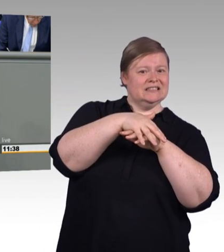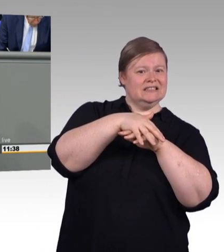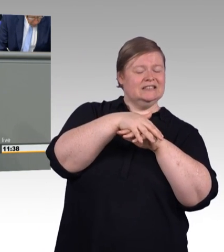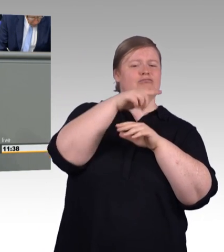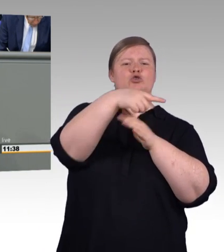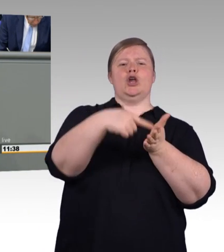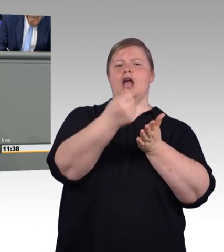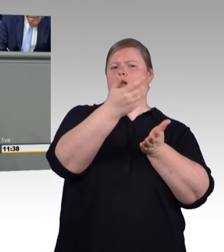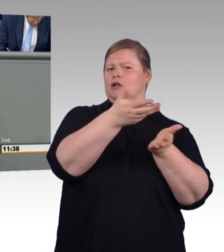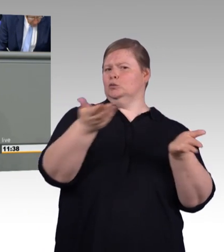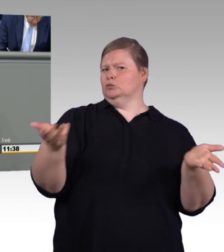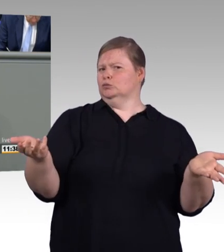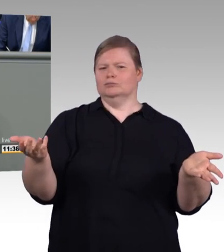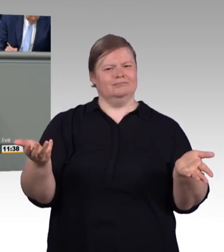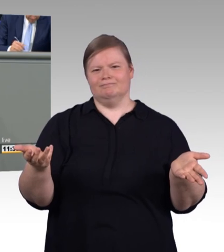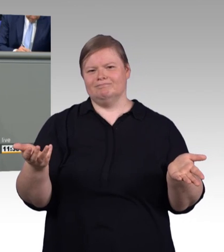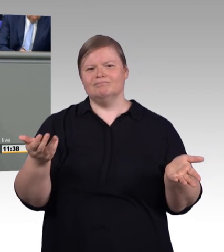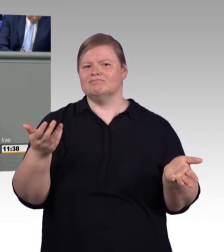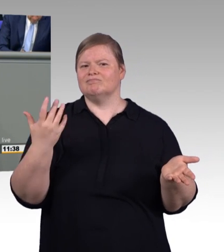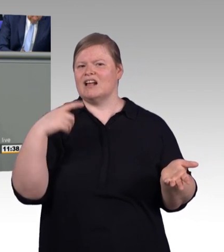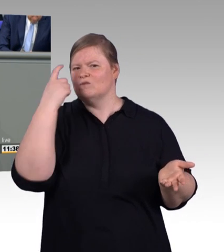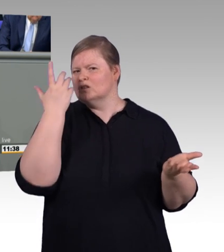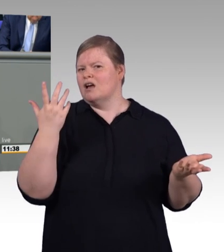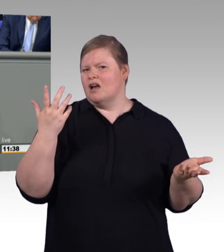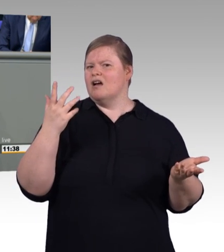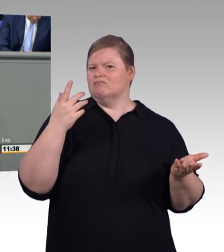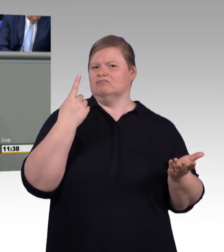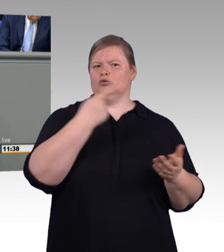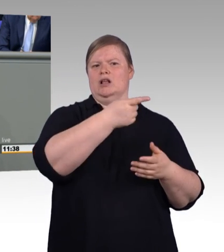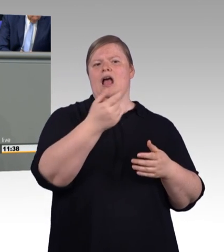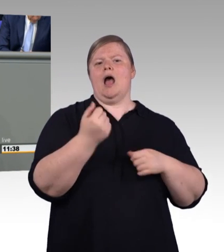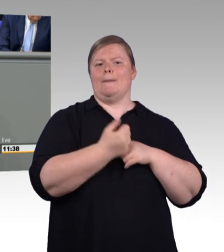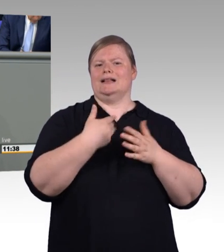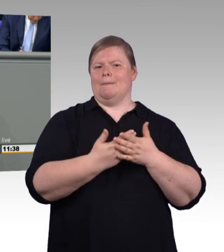von einer Aushebelung der Tarifautonomie. (Zwischenrufe) Insbesondere in Ostdeutschland